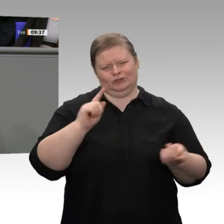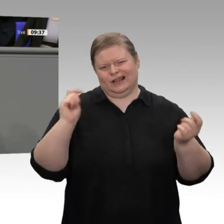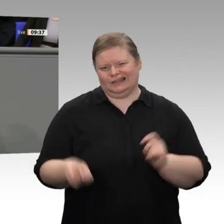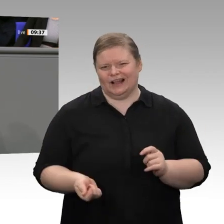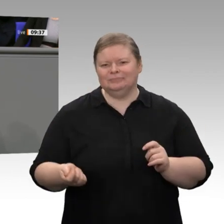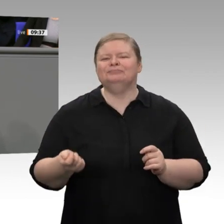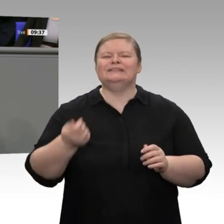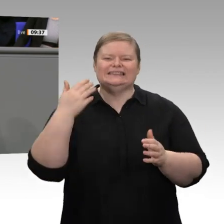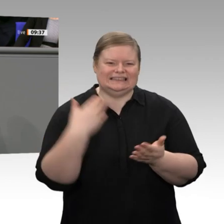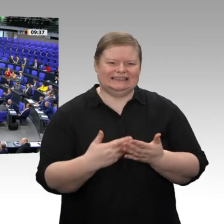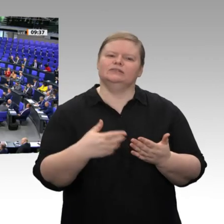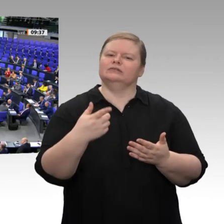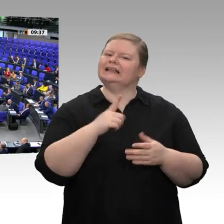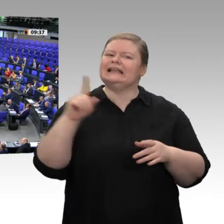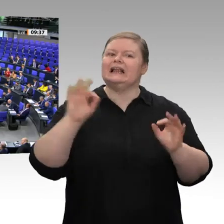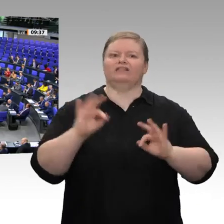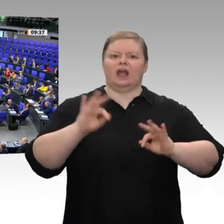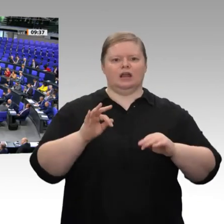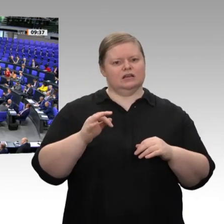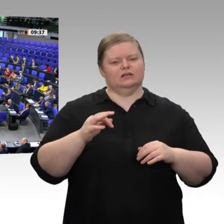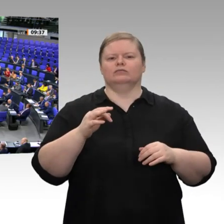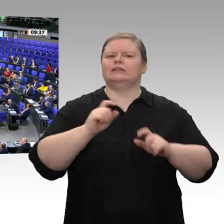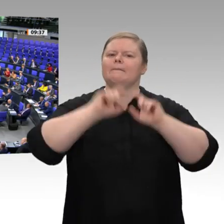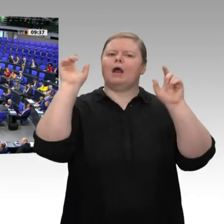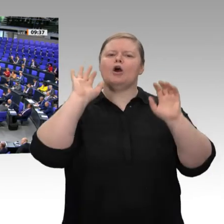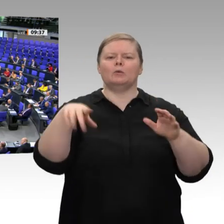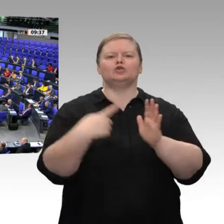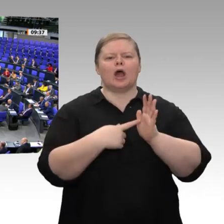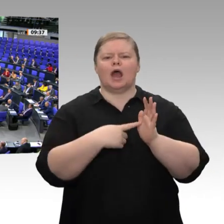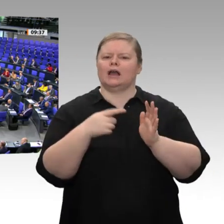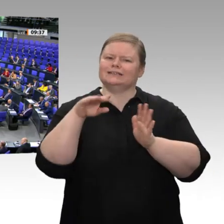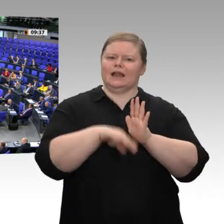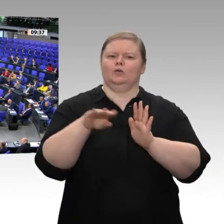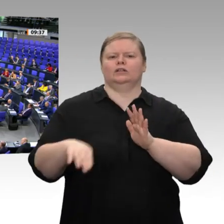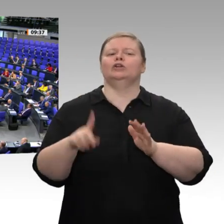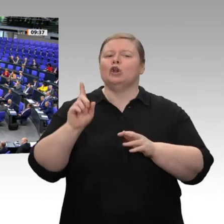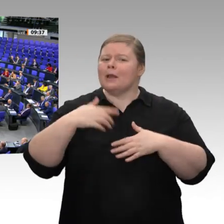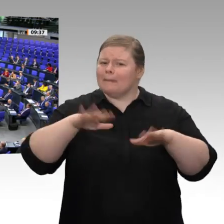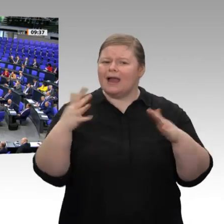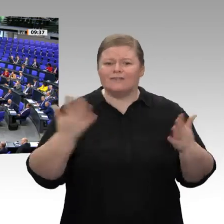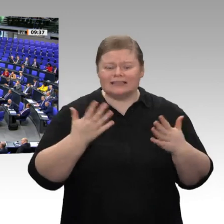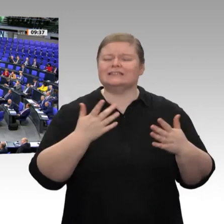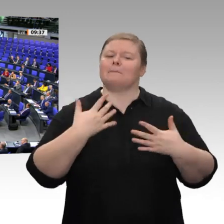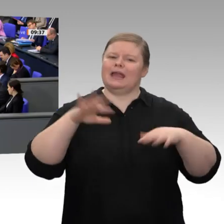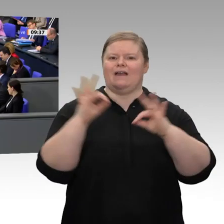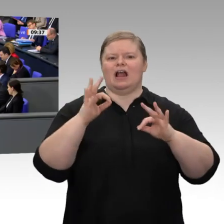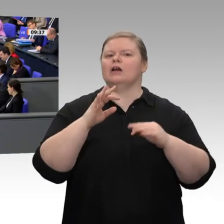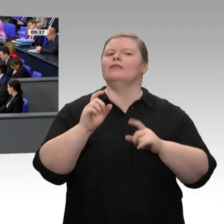Schluss noch Folgendes sagen - auch da unterstütze ich Peter Altmaier ausdrücklich -: Wir brauchen neue Dynamik, wir brauchen Freiräume. Wir müssen ein Land werden, in dem Menschen